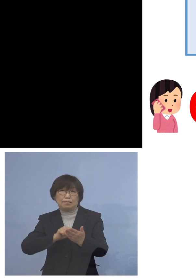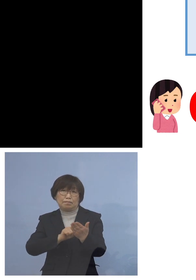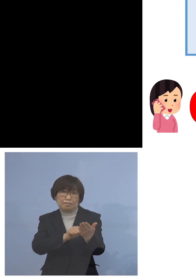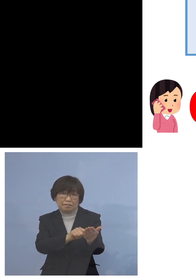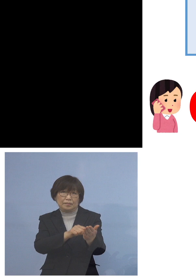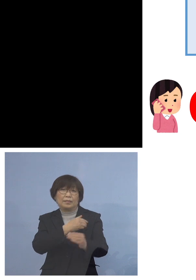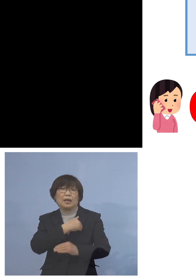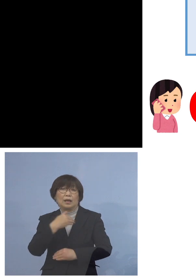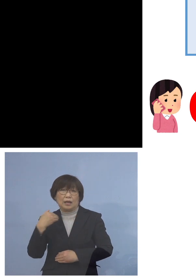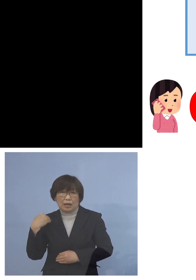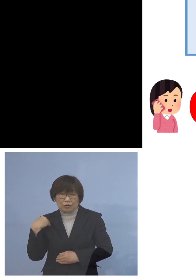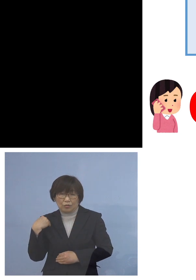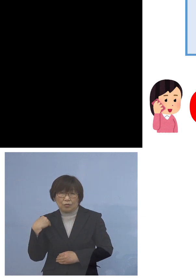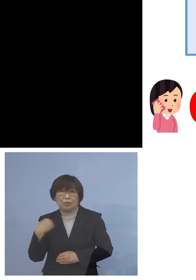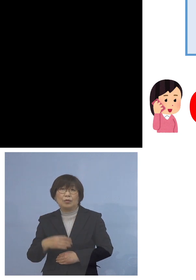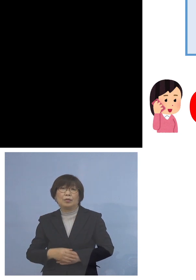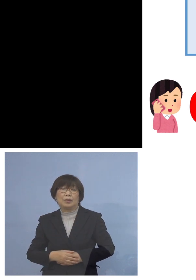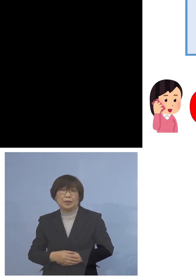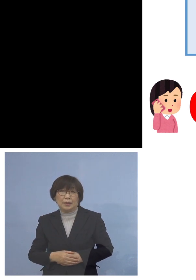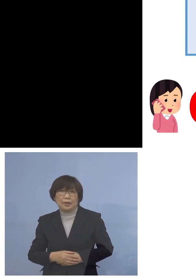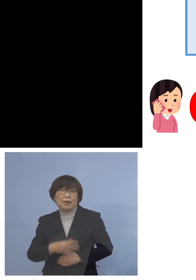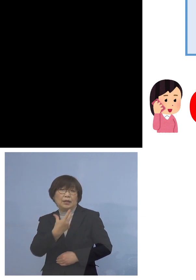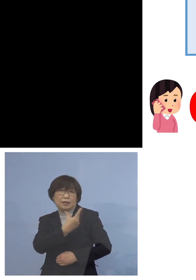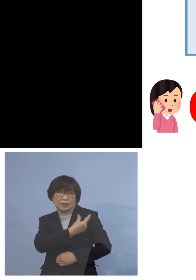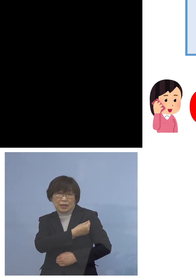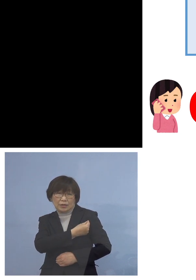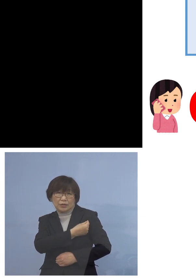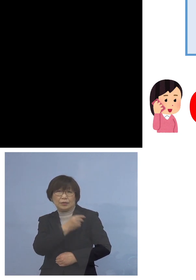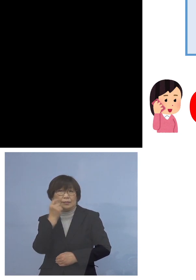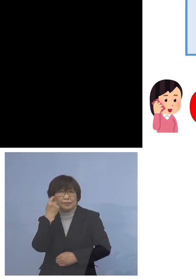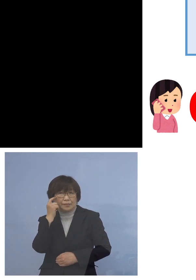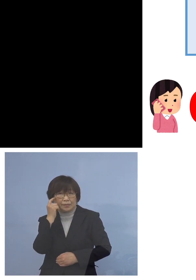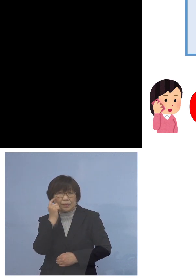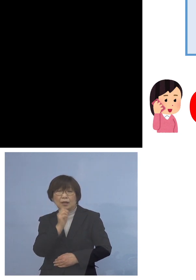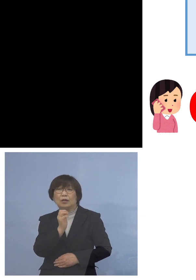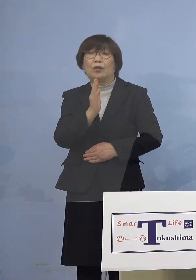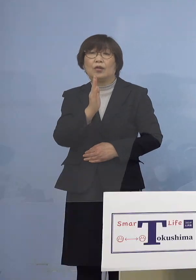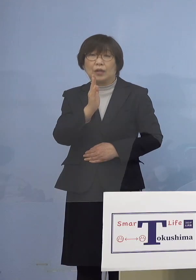是非接種の方よろしくお願いを 申し上げたいと存じます